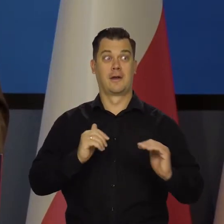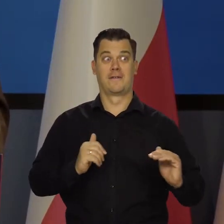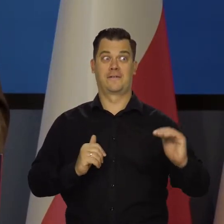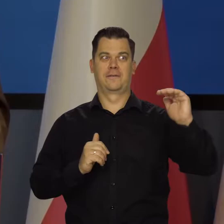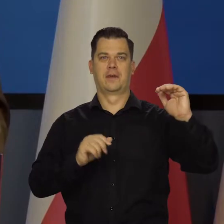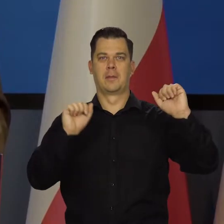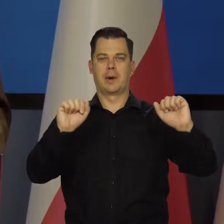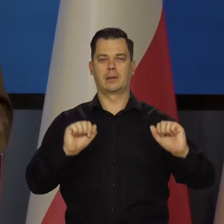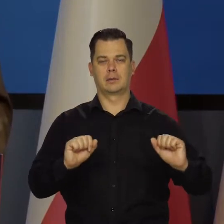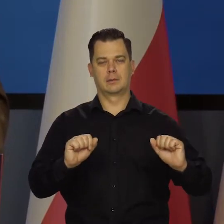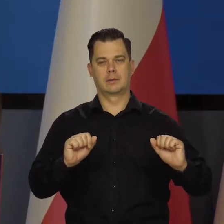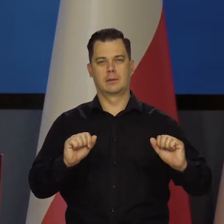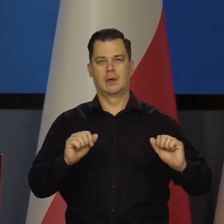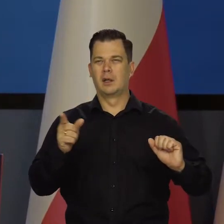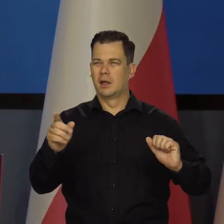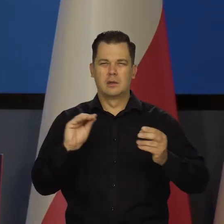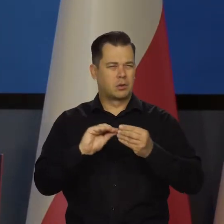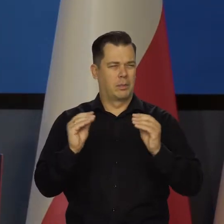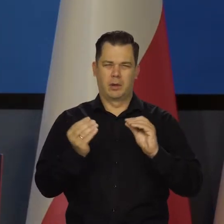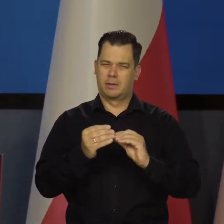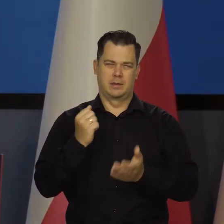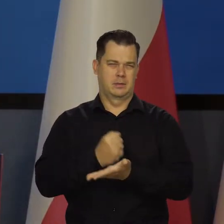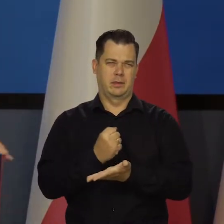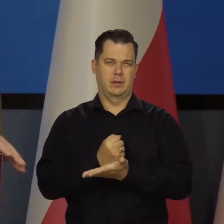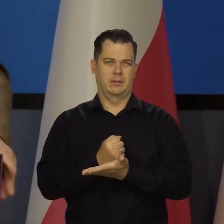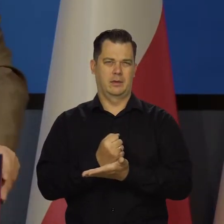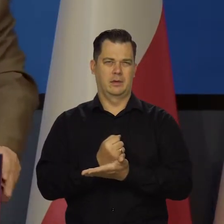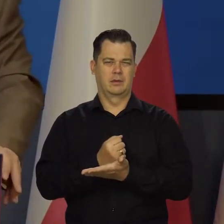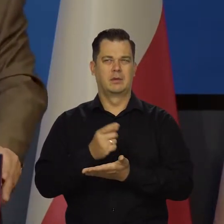Oczywiście skomplikowany rynek rentowności papierów